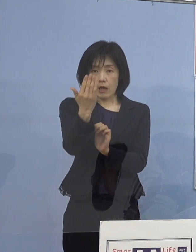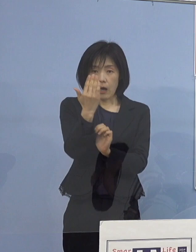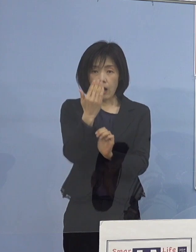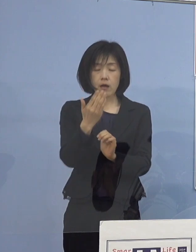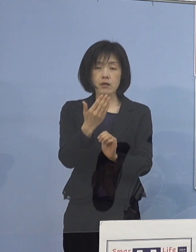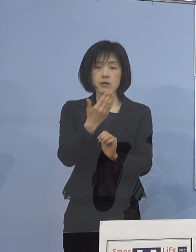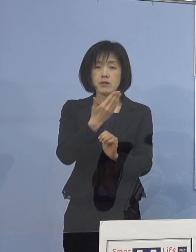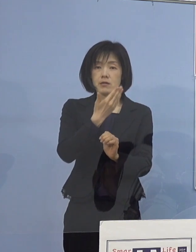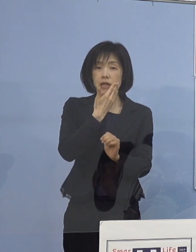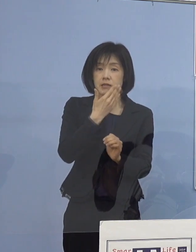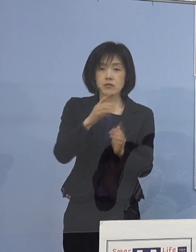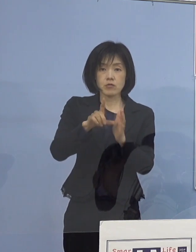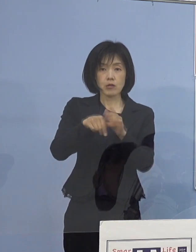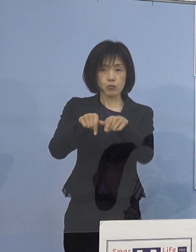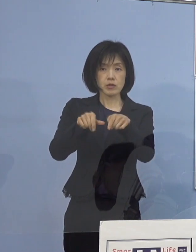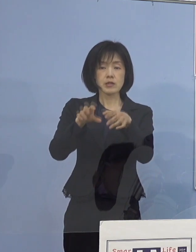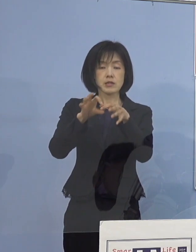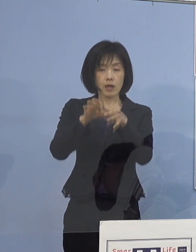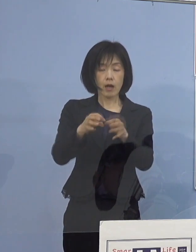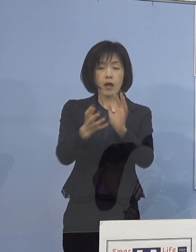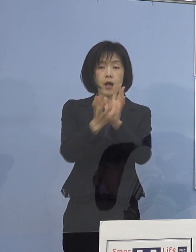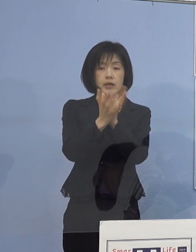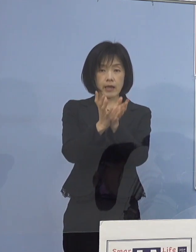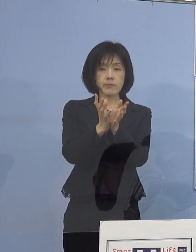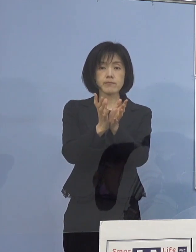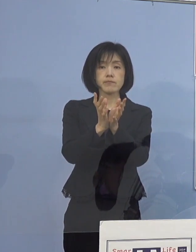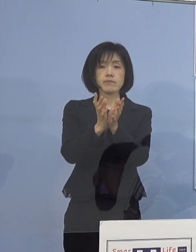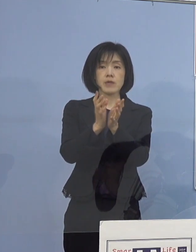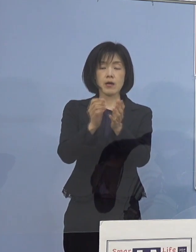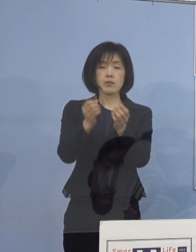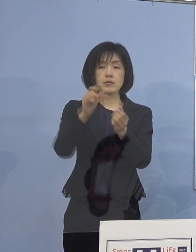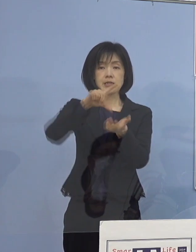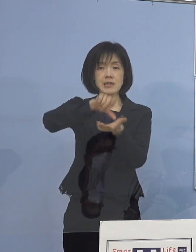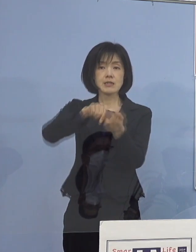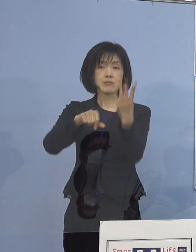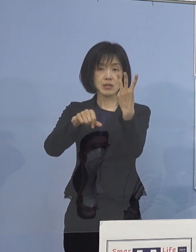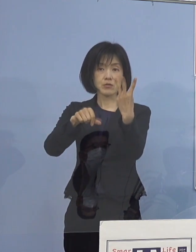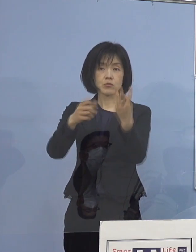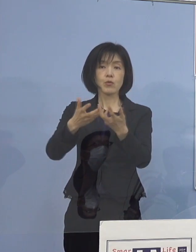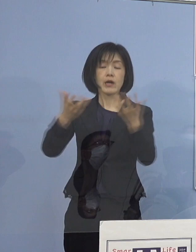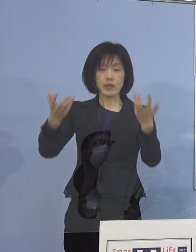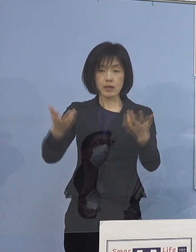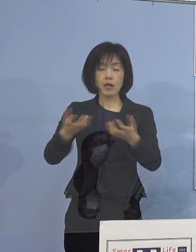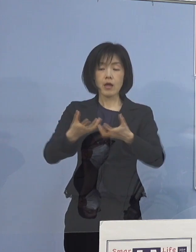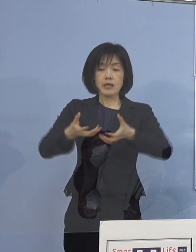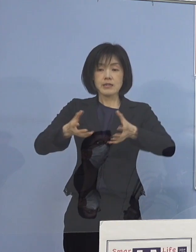県下3県域に分けて 2名一つの班として学校訪問